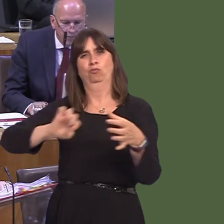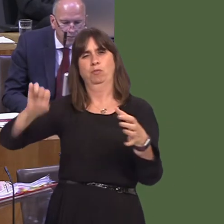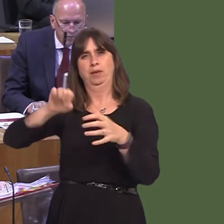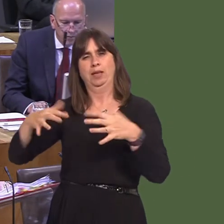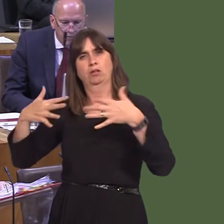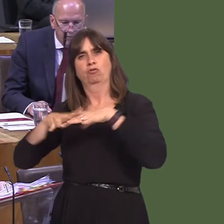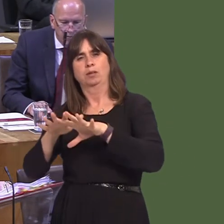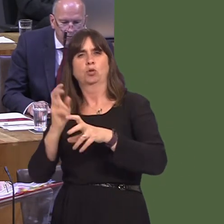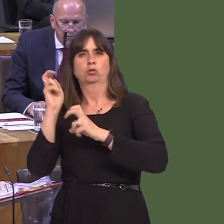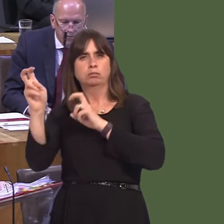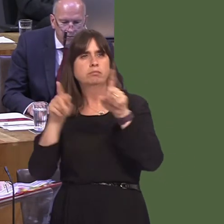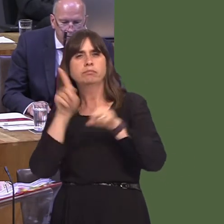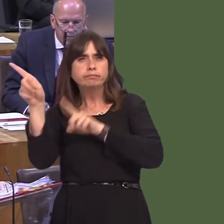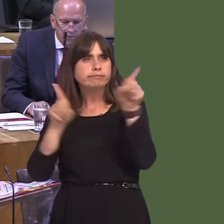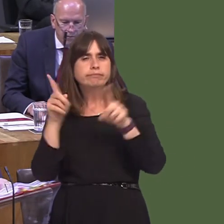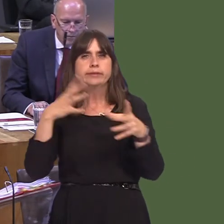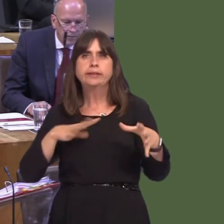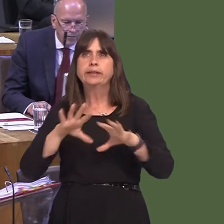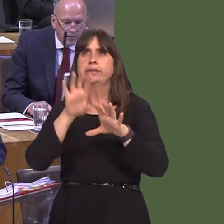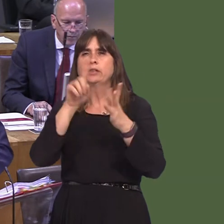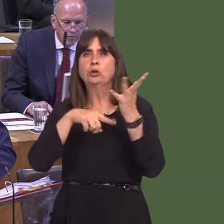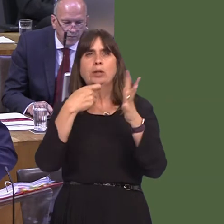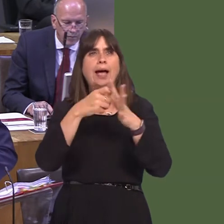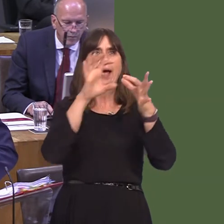importance we place on good transport connectivity with the rest of the UK and Europe.